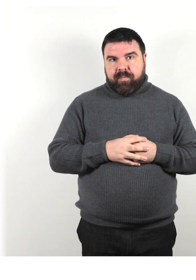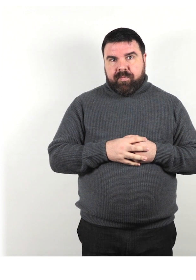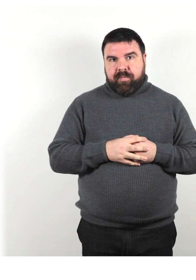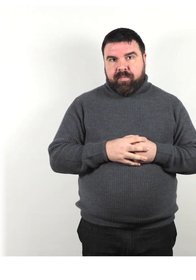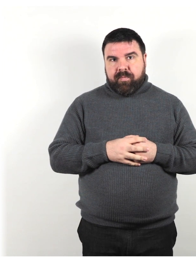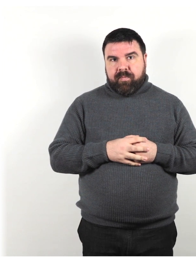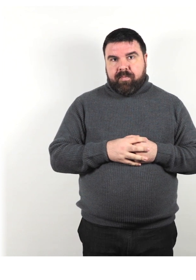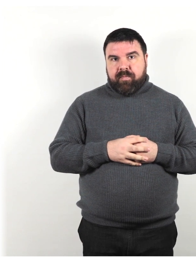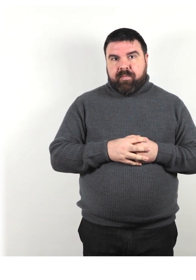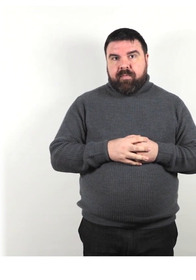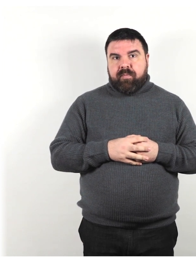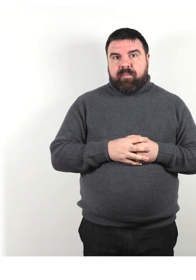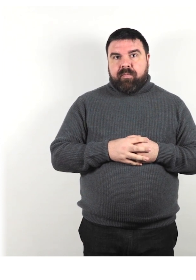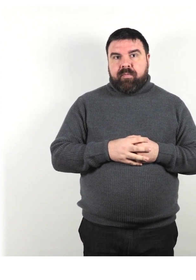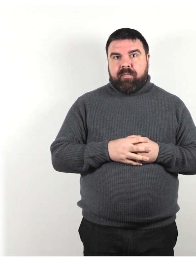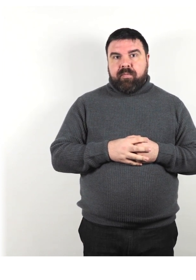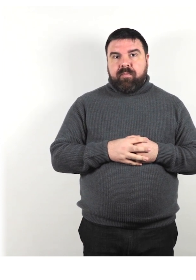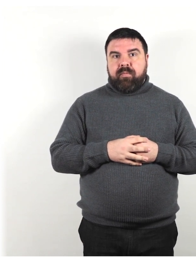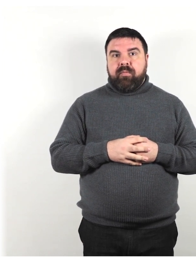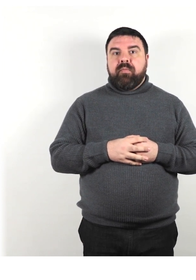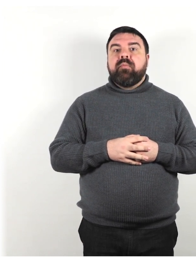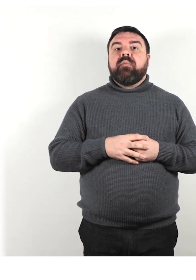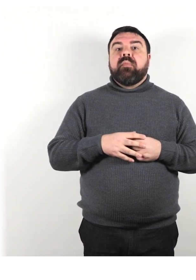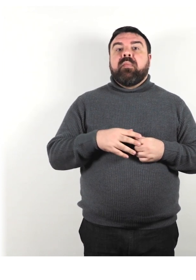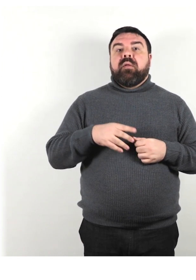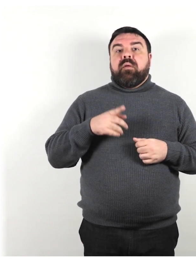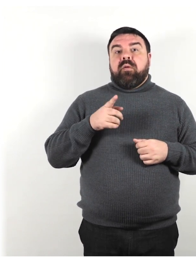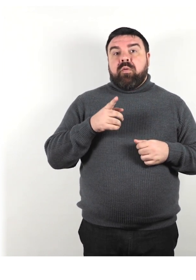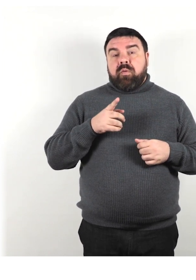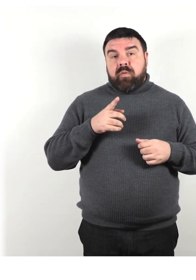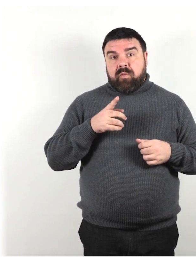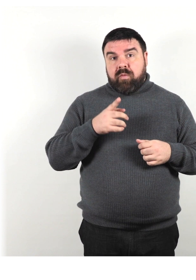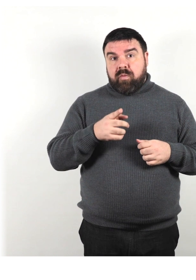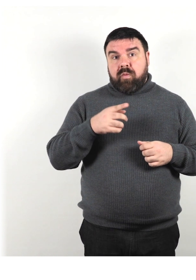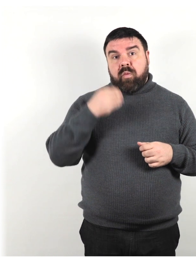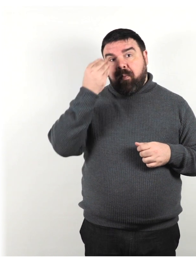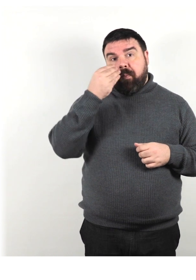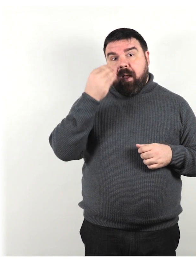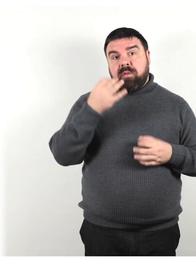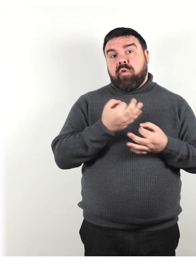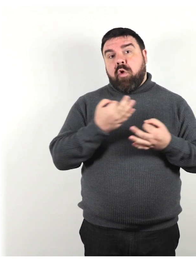Non dare per scontato che tutte le persone possano leggere bene o leggere in generale.